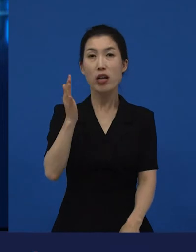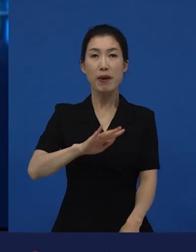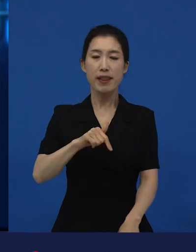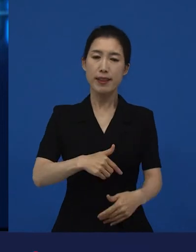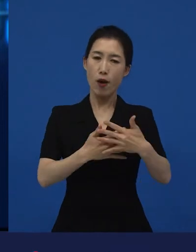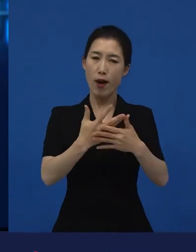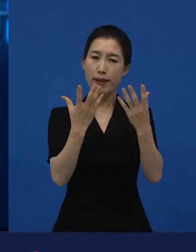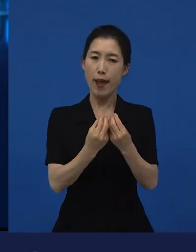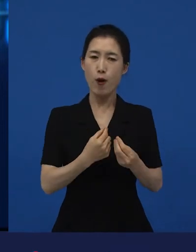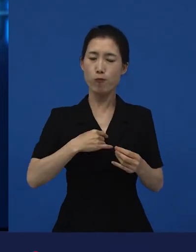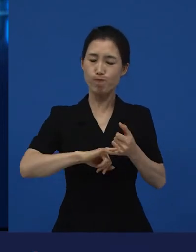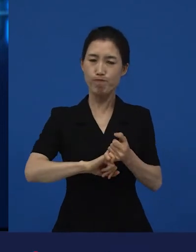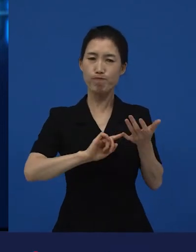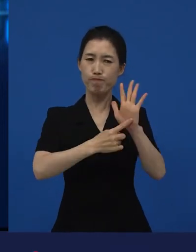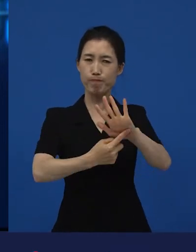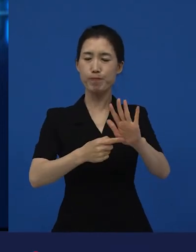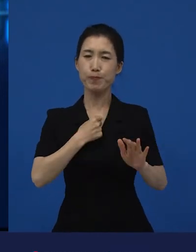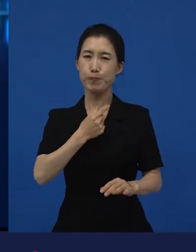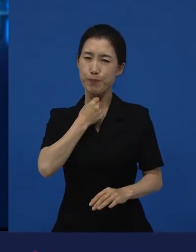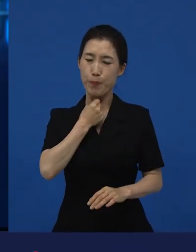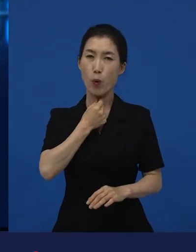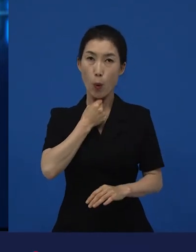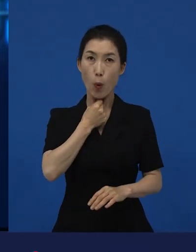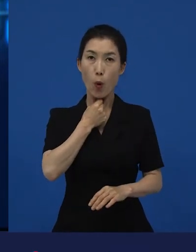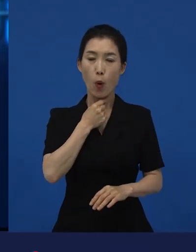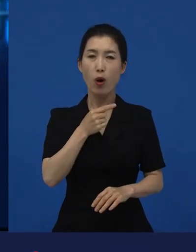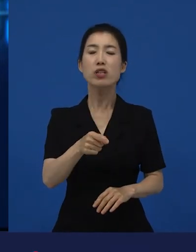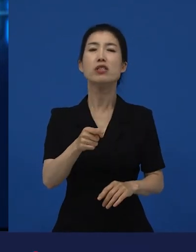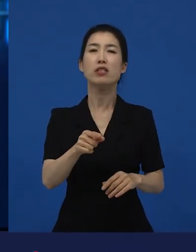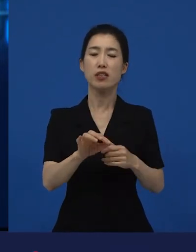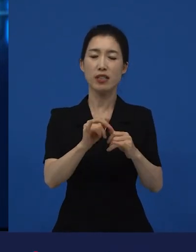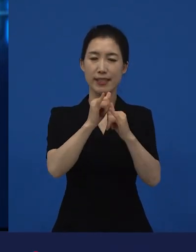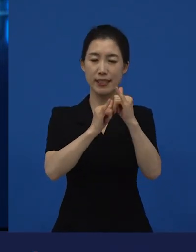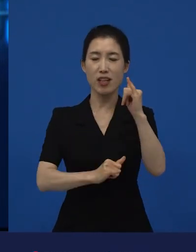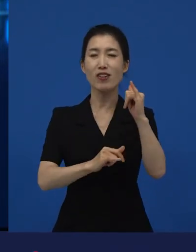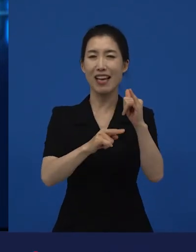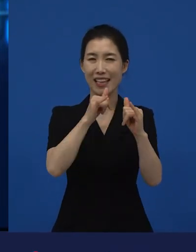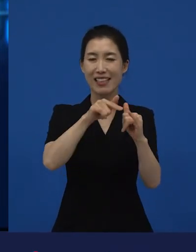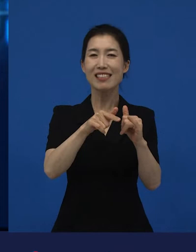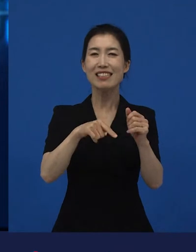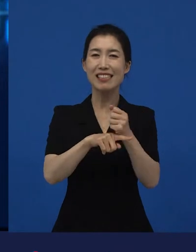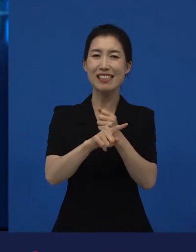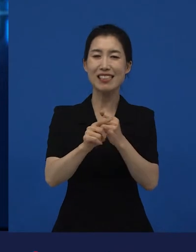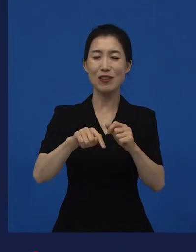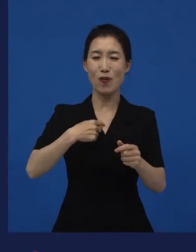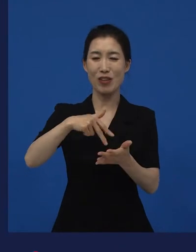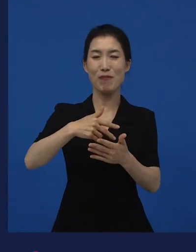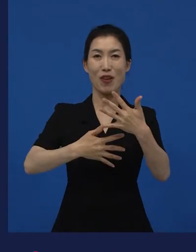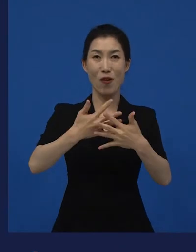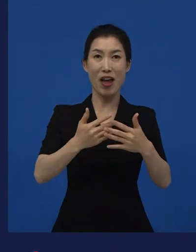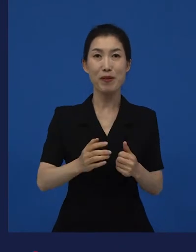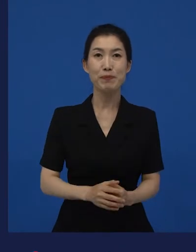이제 독립영화나 인디영화라고 말해졌던 것들이 전통이 있죠. 그런데 지금 이나, 같은 경우는